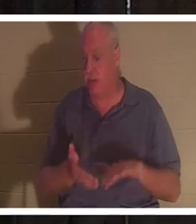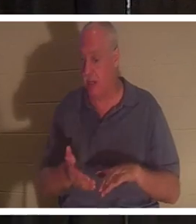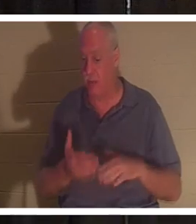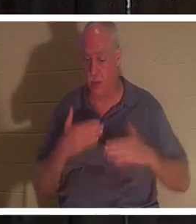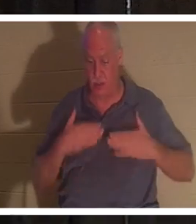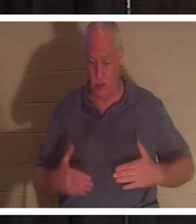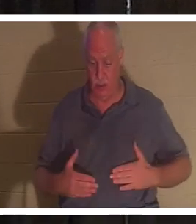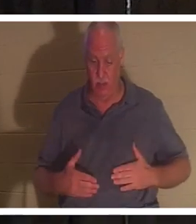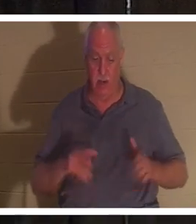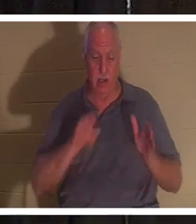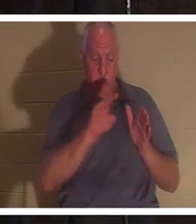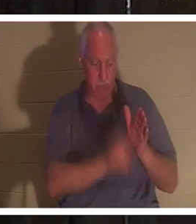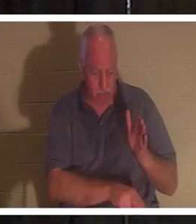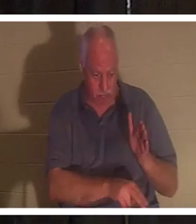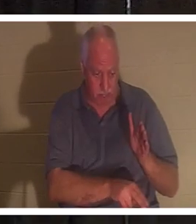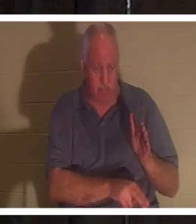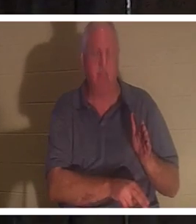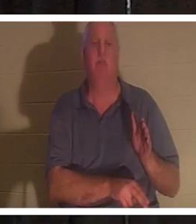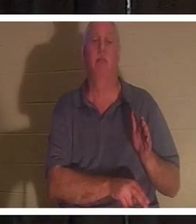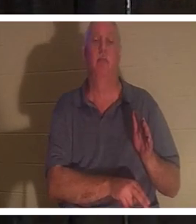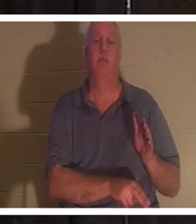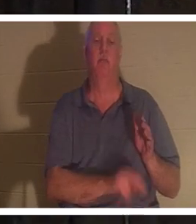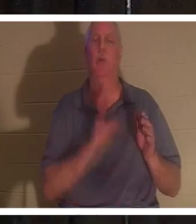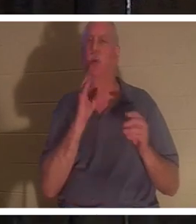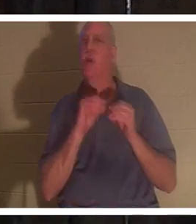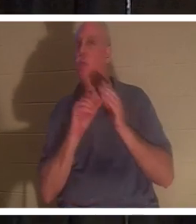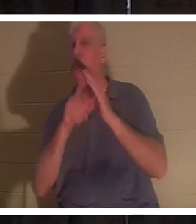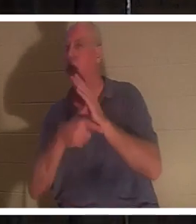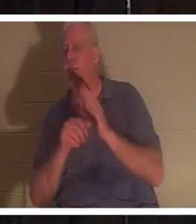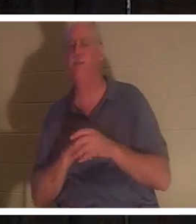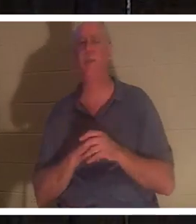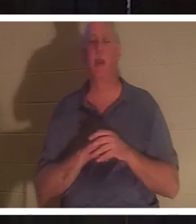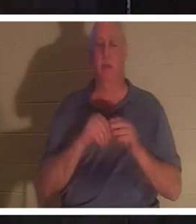土の中に入ってしまいます。それについては、さらに詳しく話していきますが、今夜は